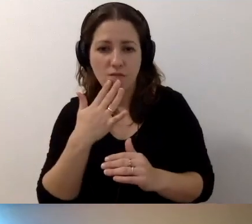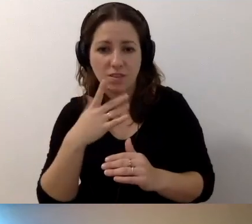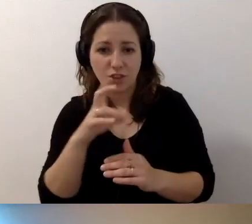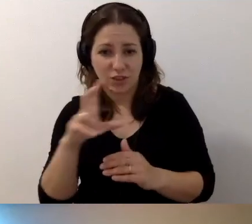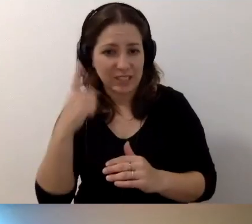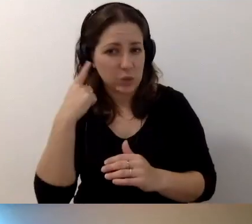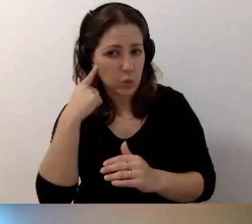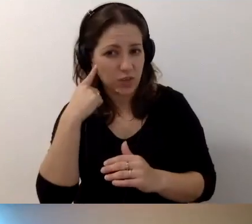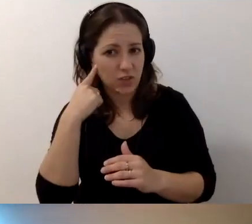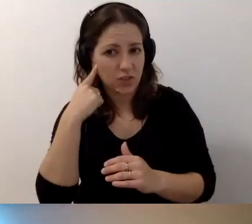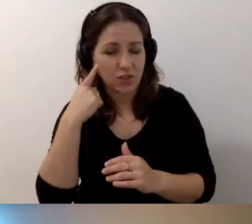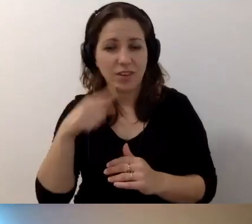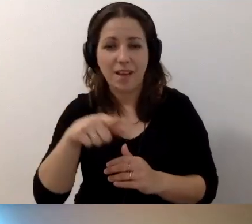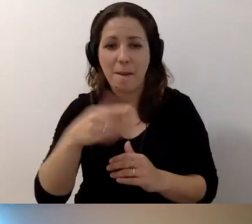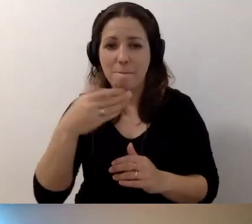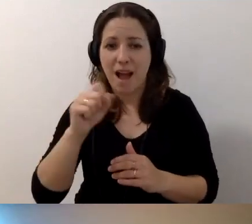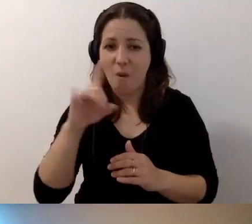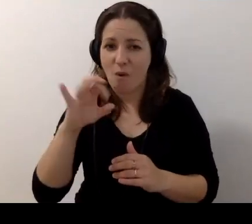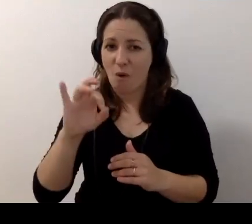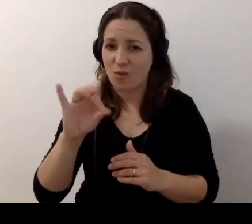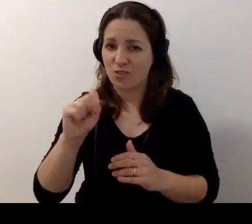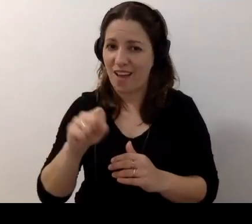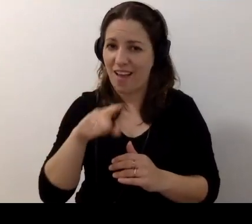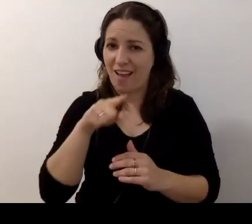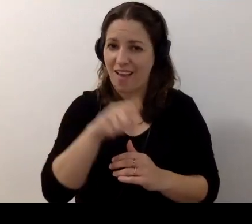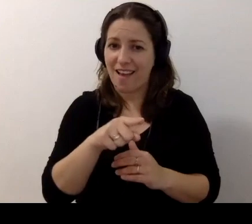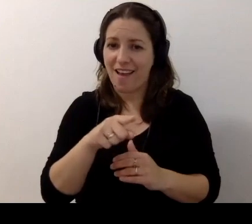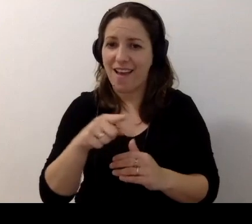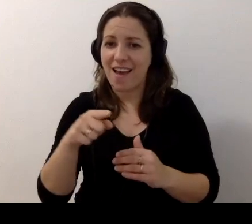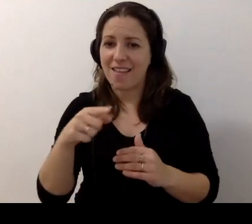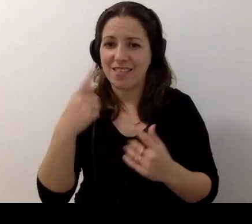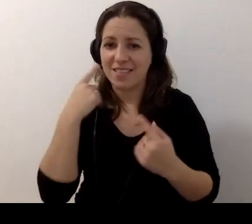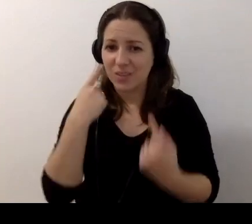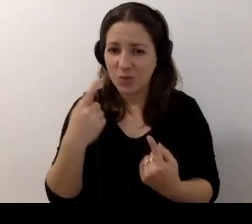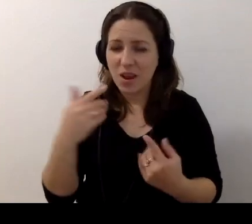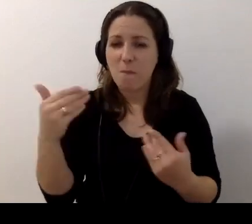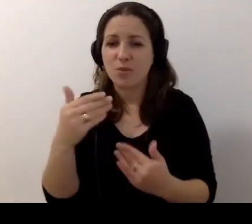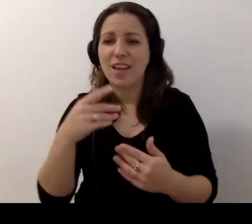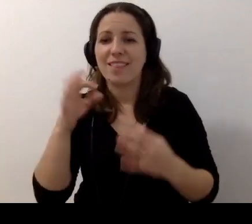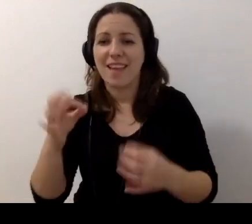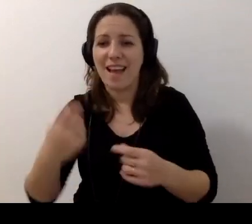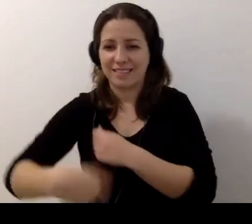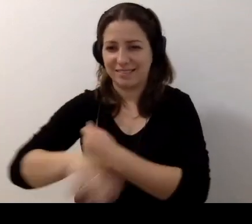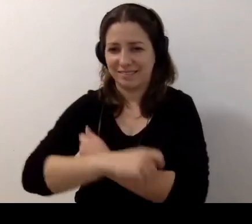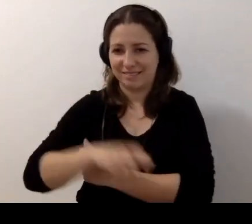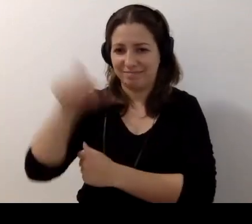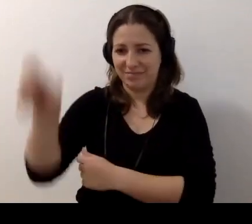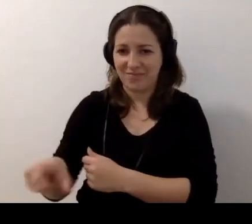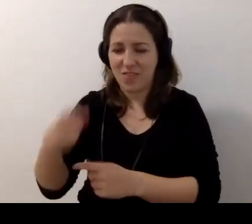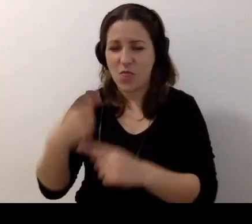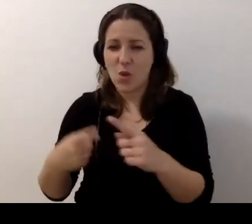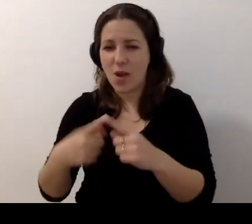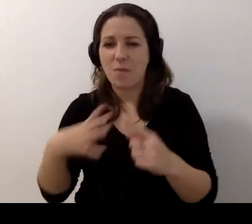Teraz chyba Małgosia nas nie słyszy. To ja będę robił to, co ona.